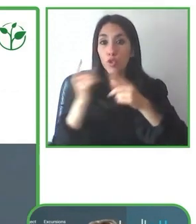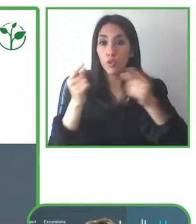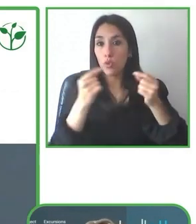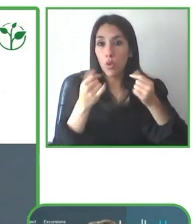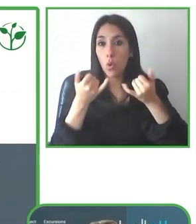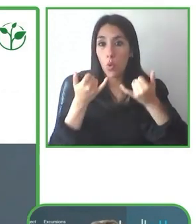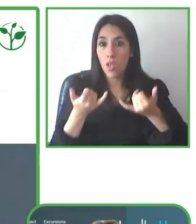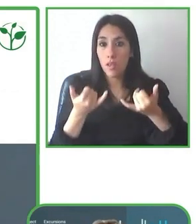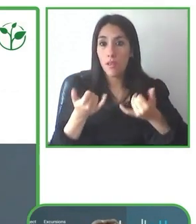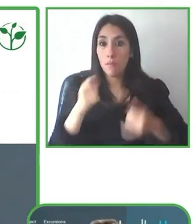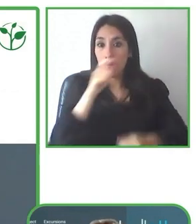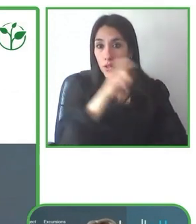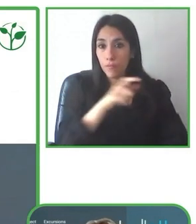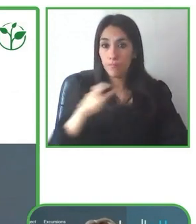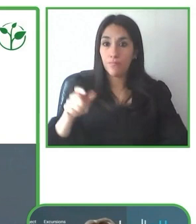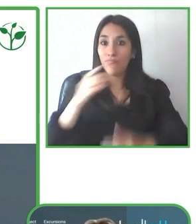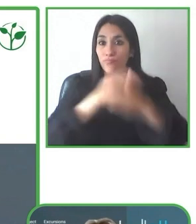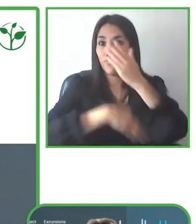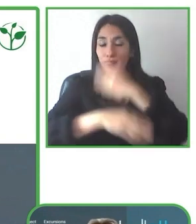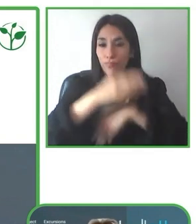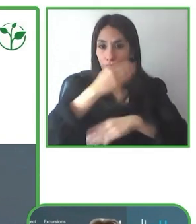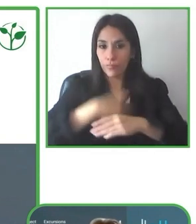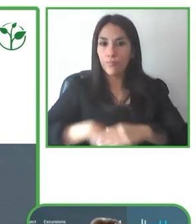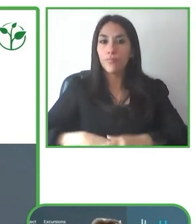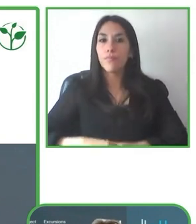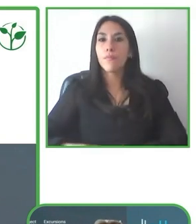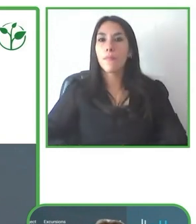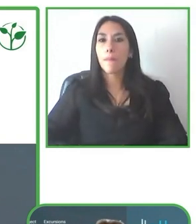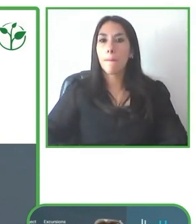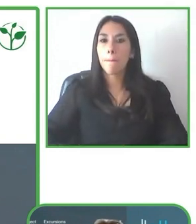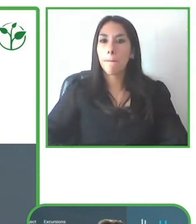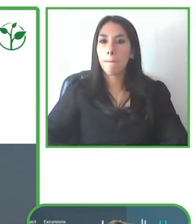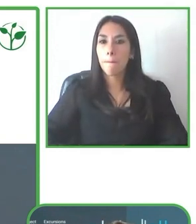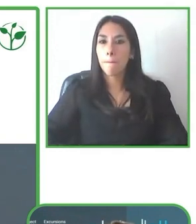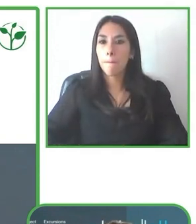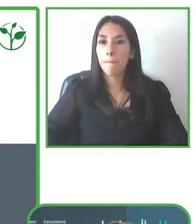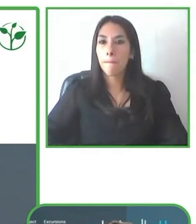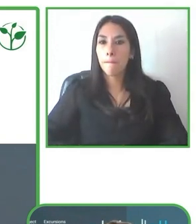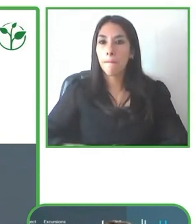para silla de ruedas de Ecuador "Huasquila" y de la agencia de viajes accesible